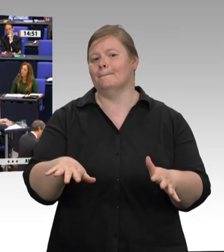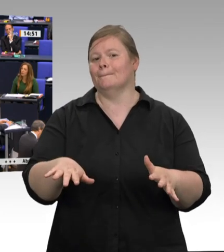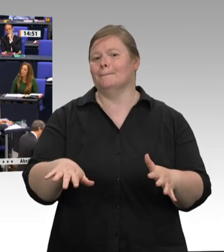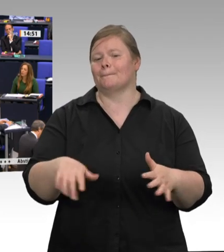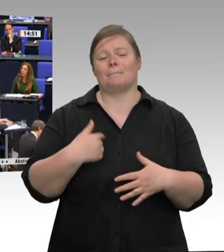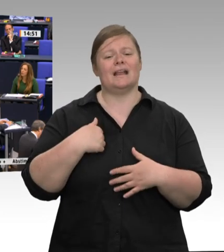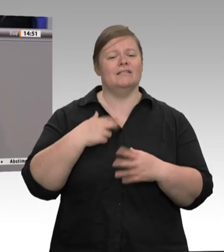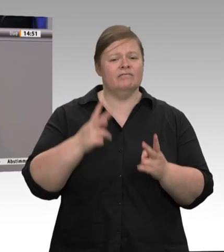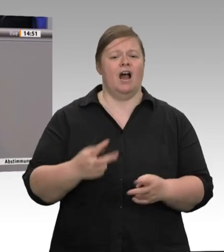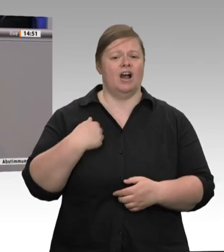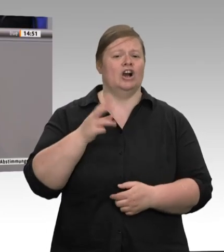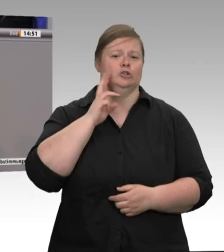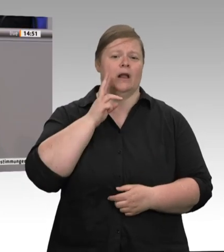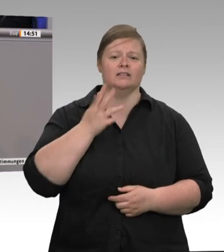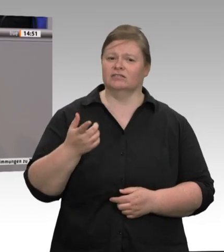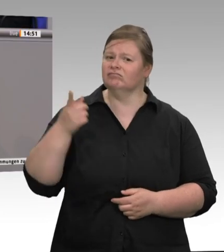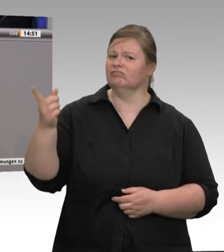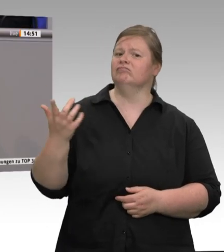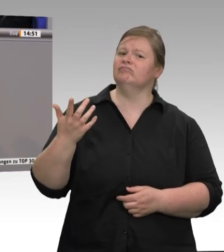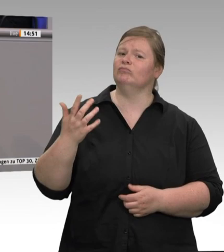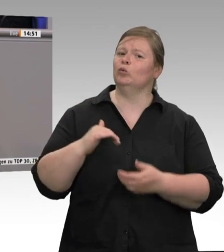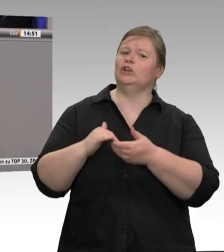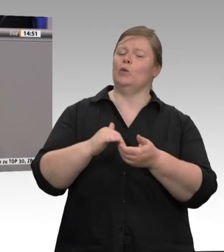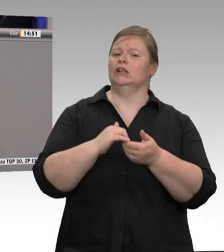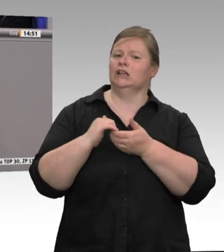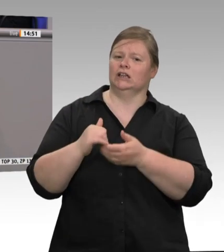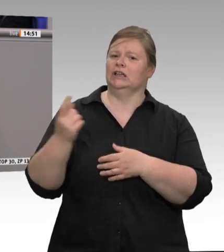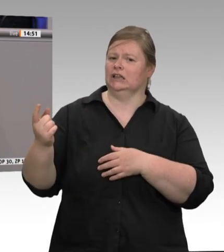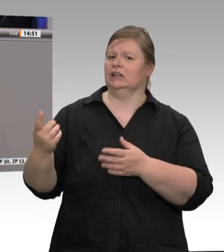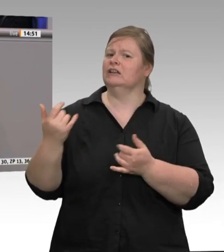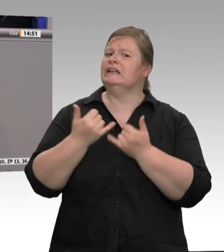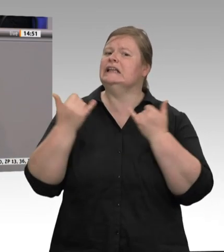es geht. Denn noch vor wenigen Wochen meinte Herr Straubinger von der CSU im Bayerischen